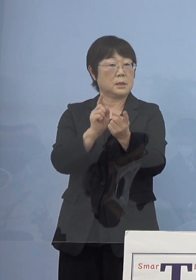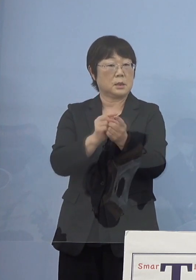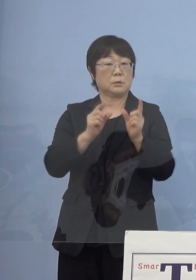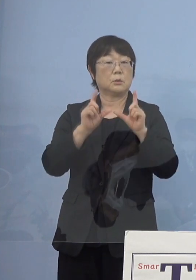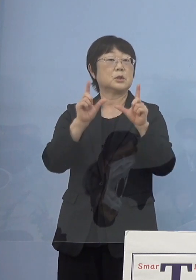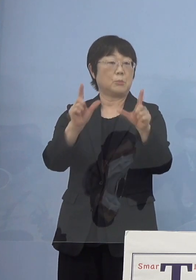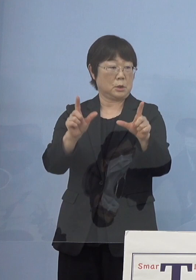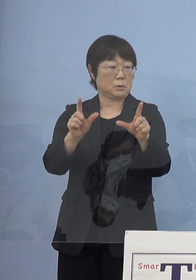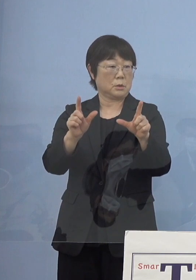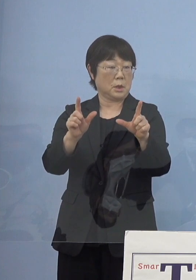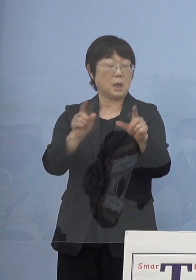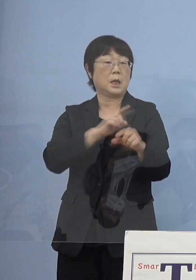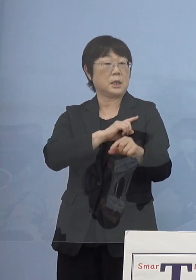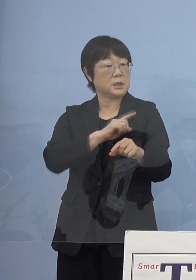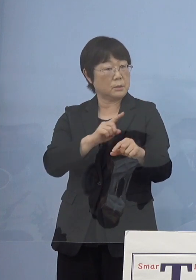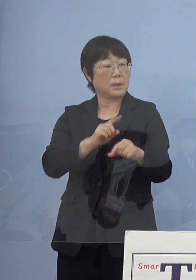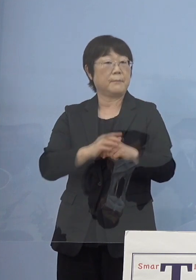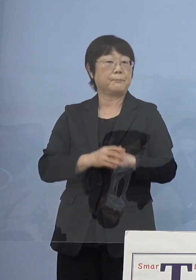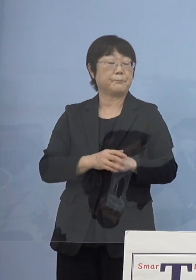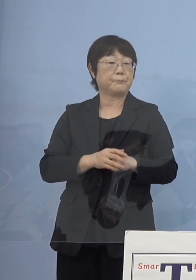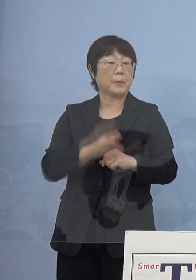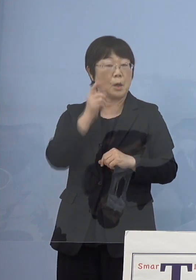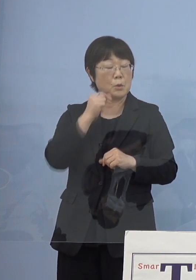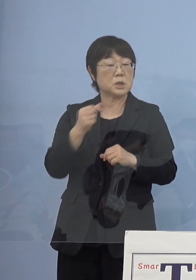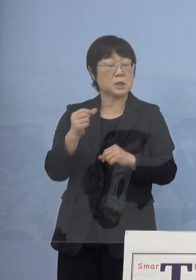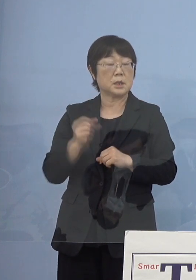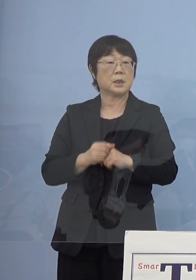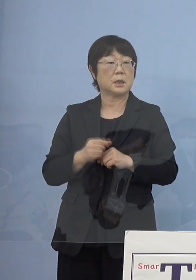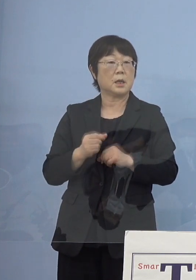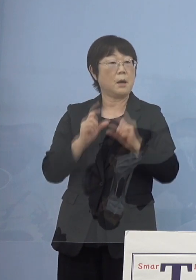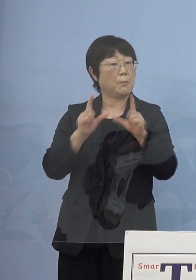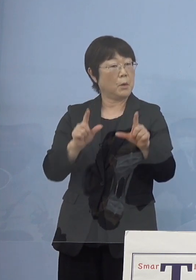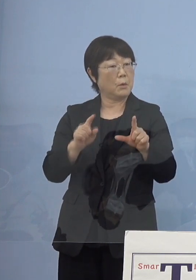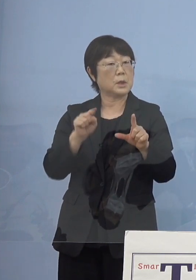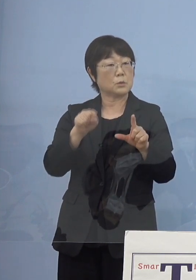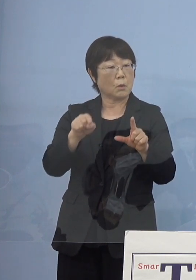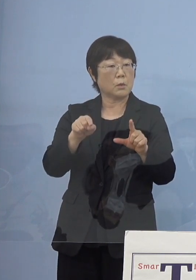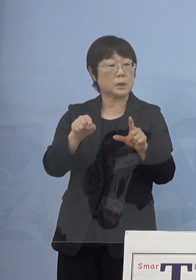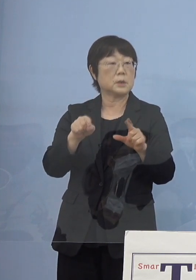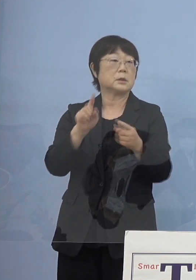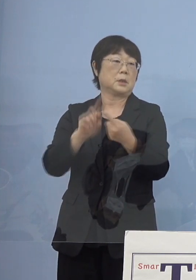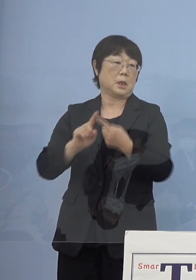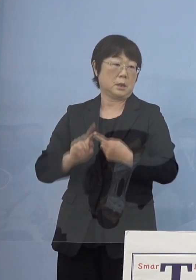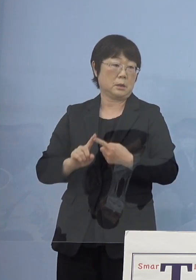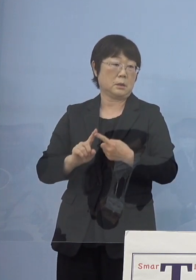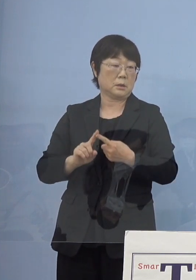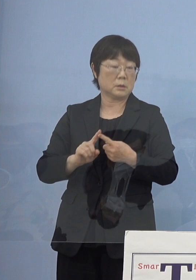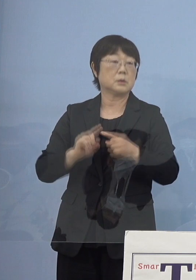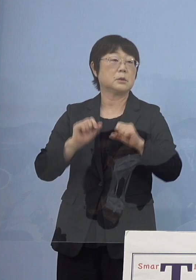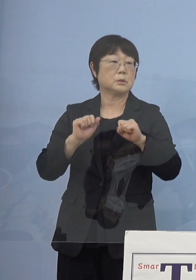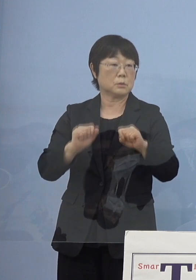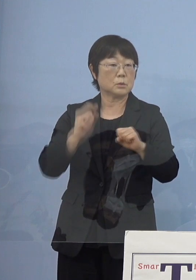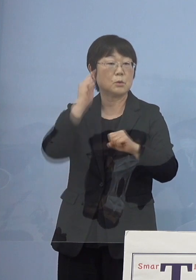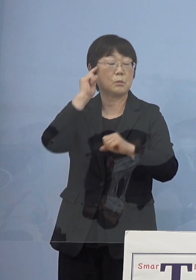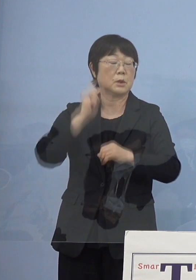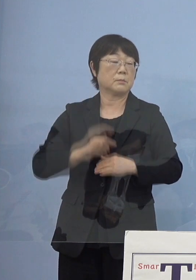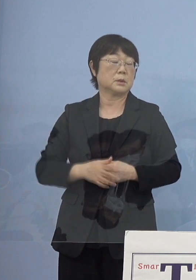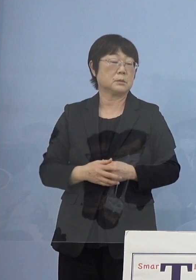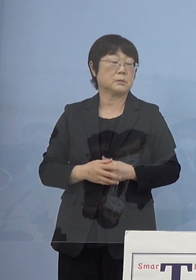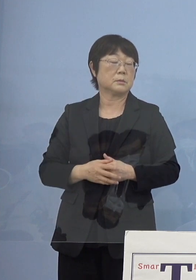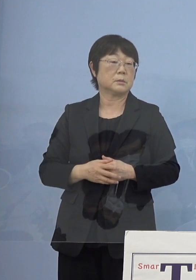まずこれが1番、もし1番早く動くとすると そこになってくるかというふうに考えています